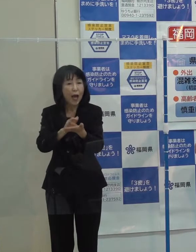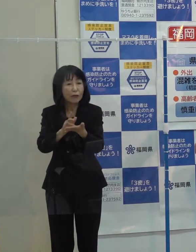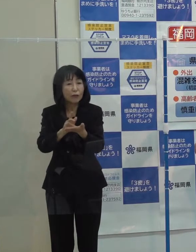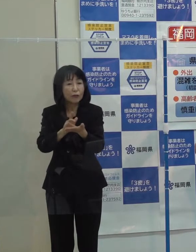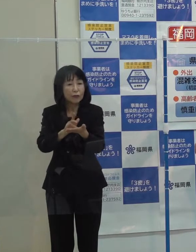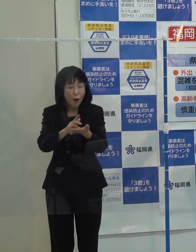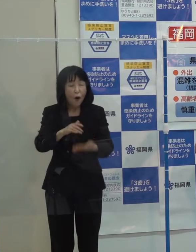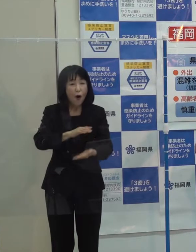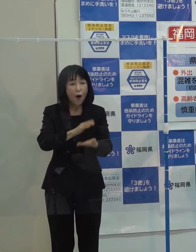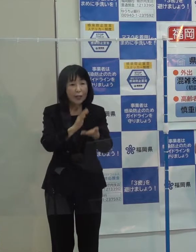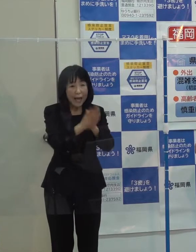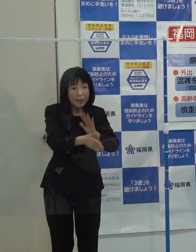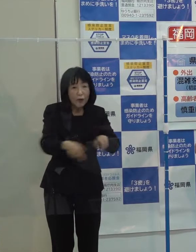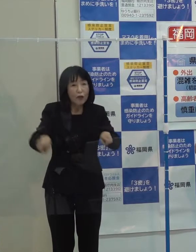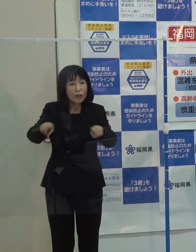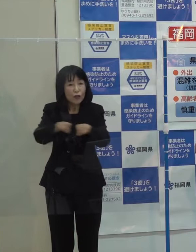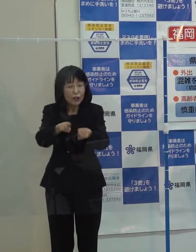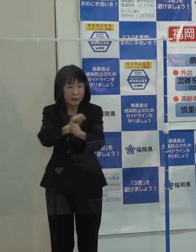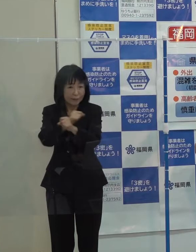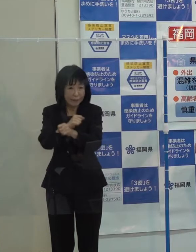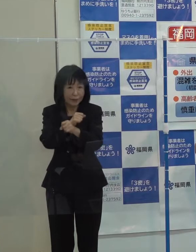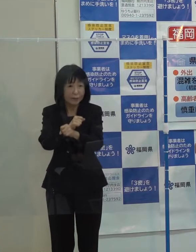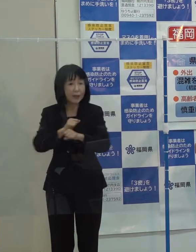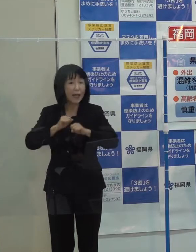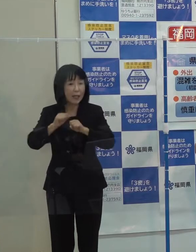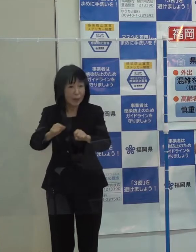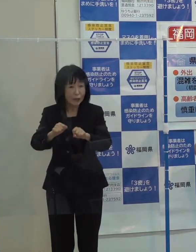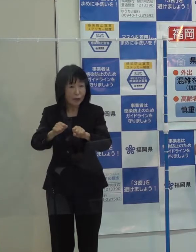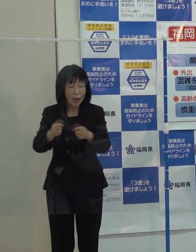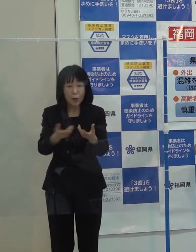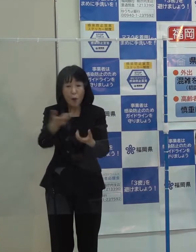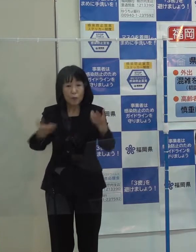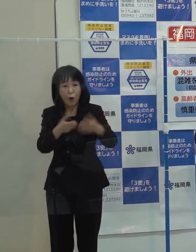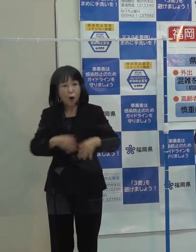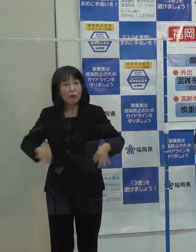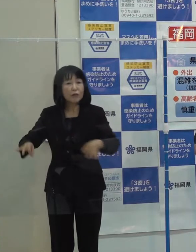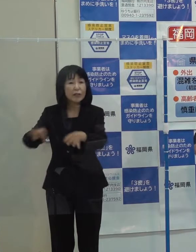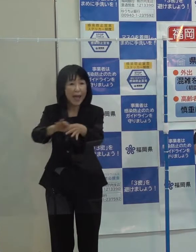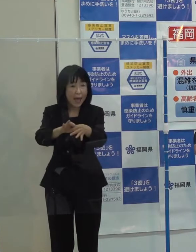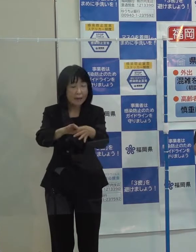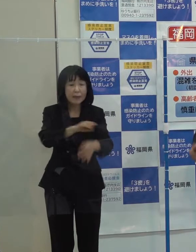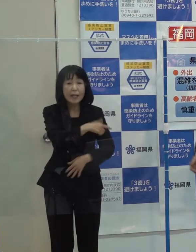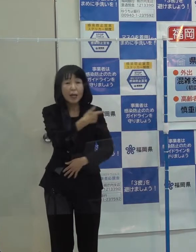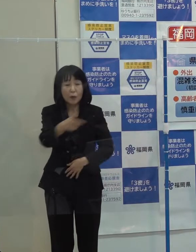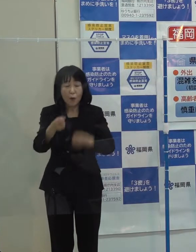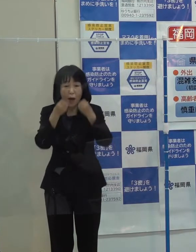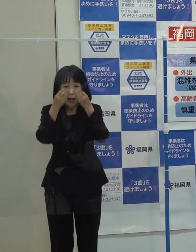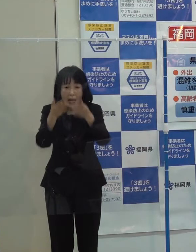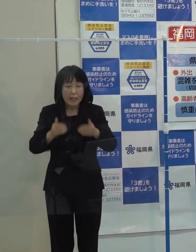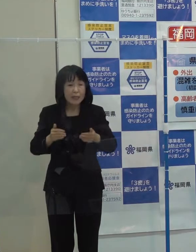また 「宇宙ビジネスやブロックチェーンといった新しい分野の振興を始めたところです